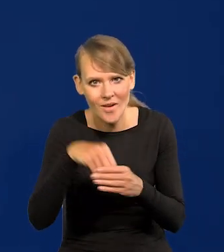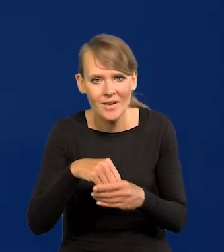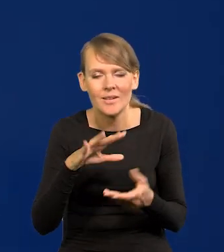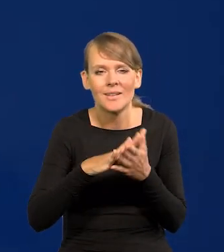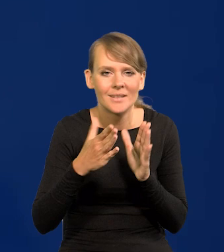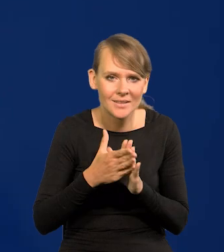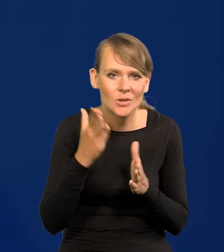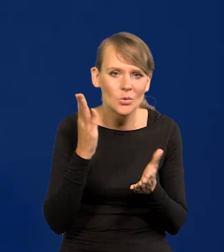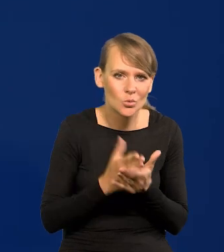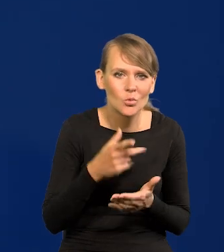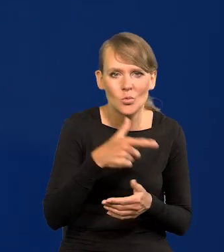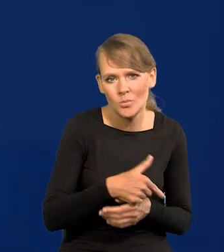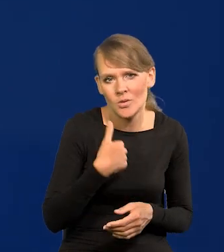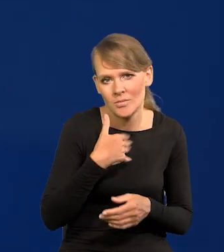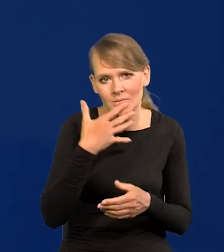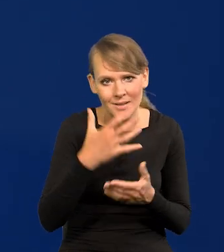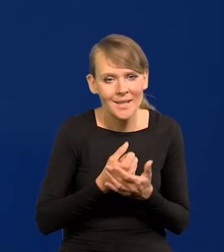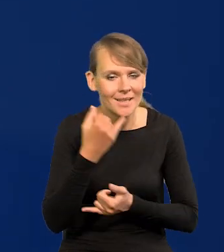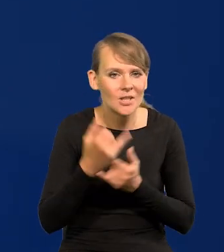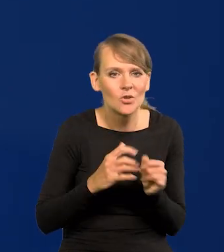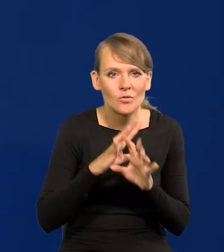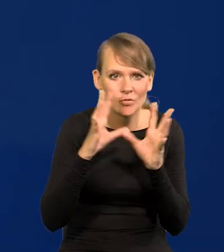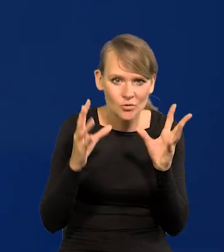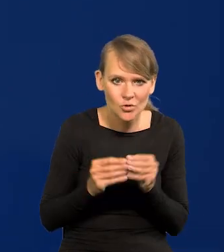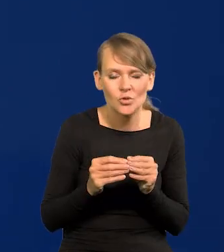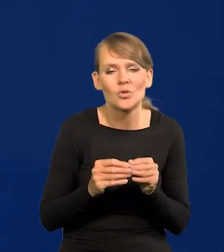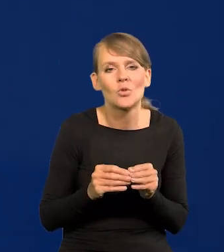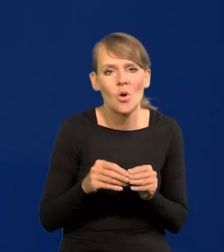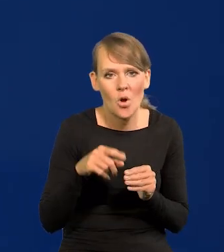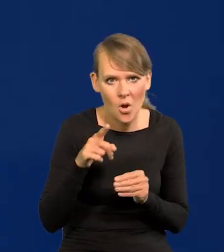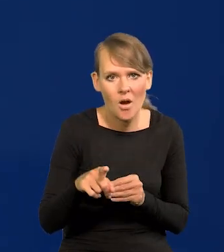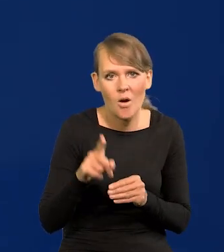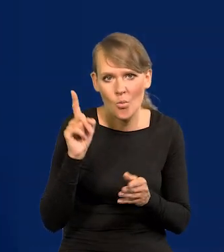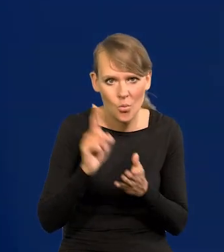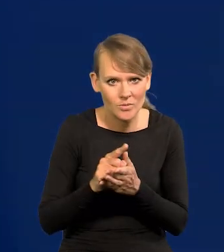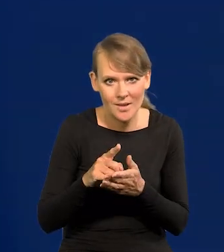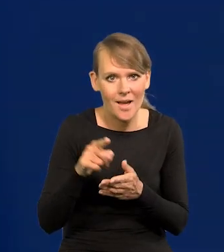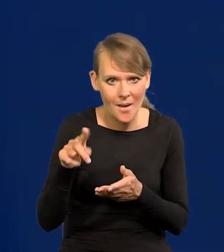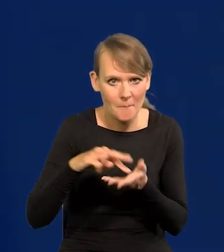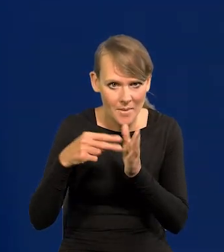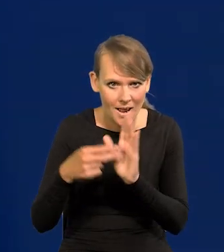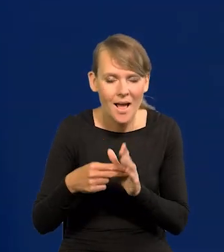rynek już skonsumował, że jak wszystko pójdzie tak jak projekcja przewiduje, to mogą być obniżki na koniec roku,